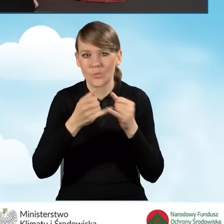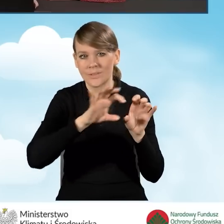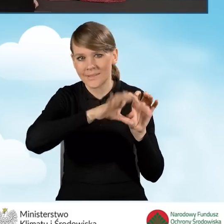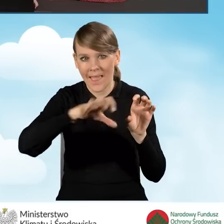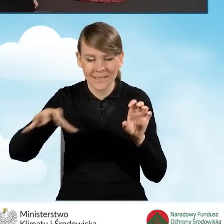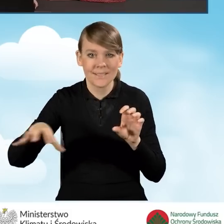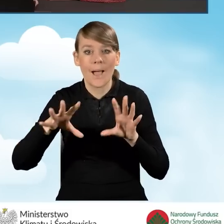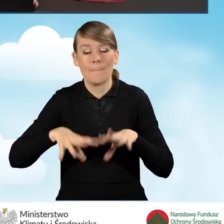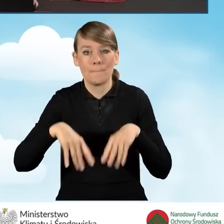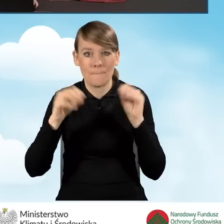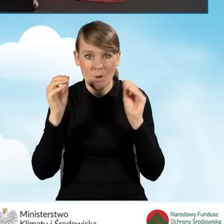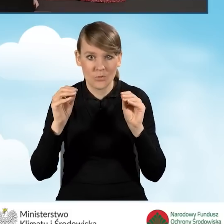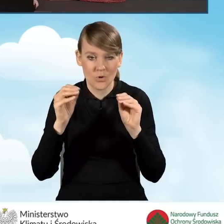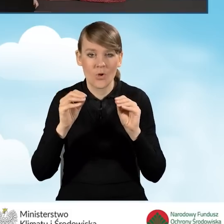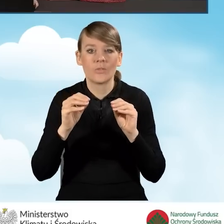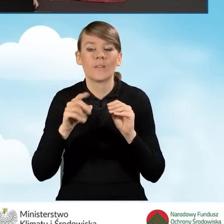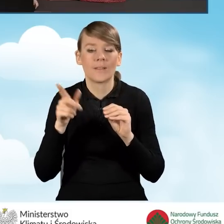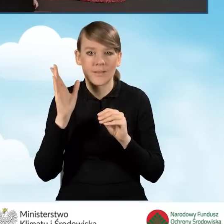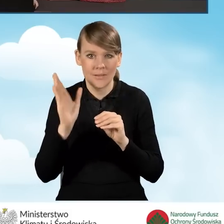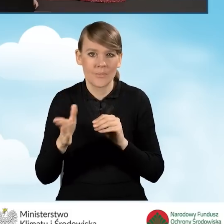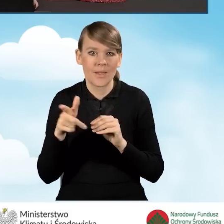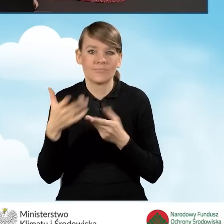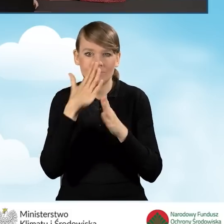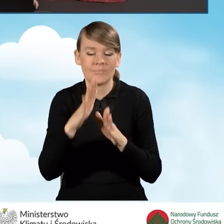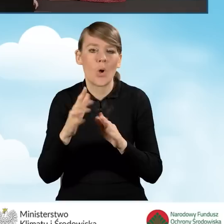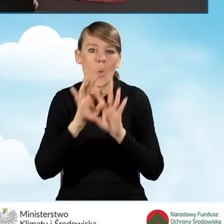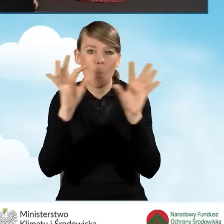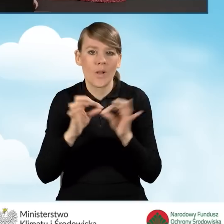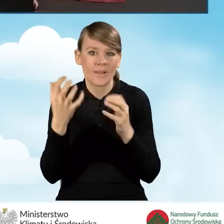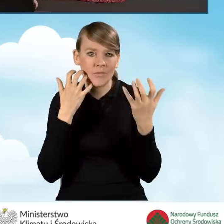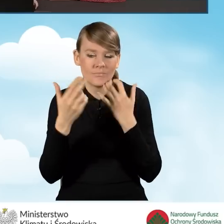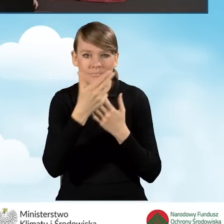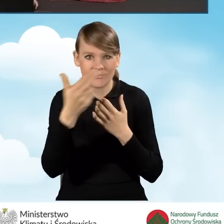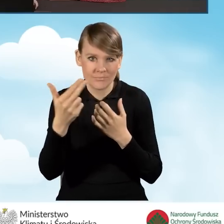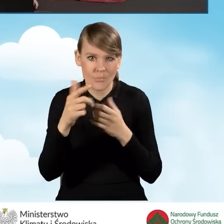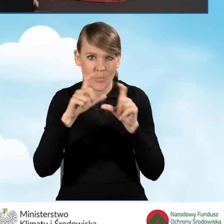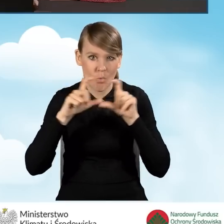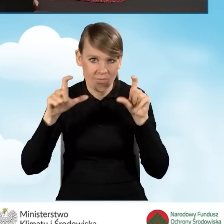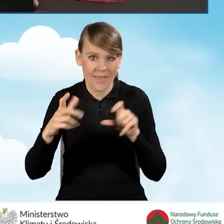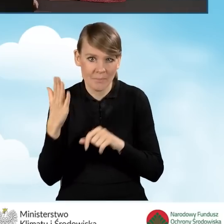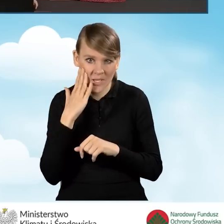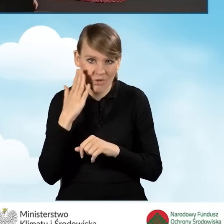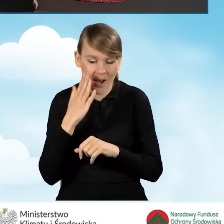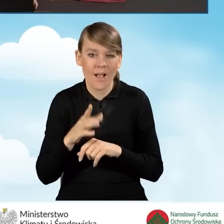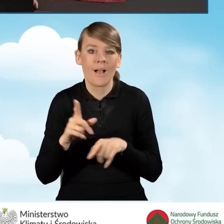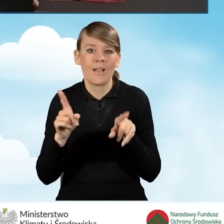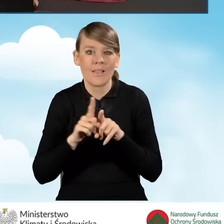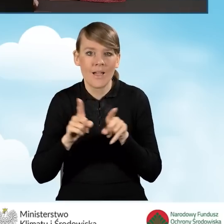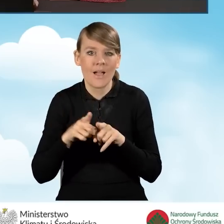Na początku będziemy przedstawiać informacje ogólne, dotyczące budynku mieszkalnego bądź też lokalu mieszkalnego